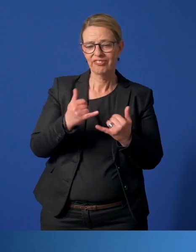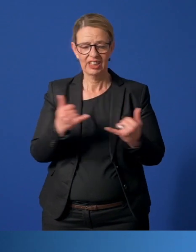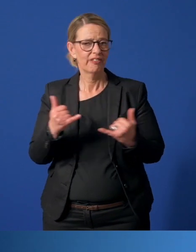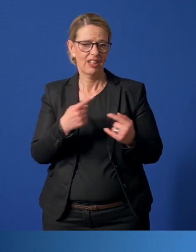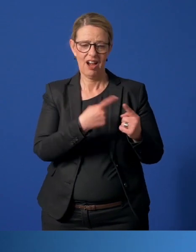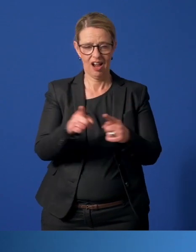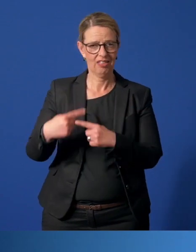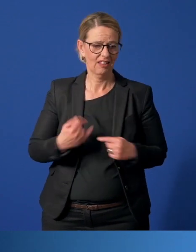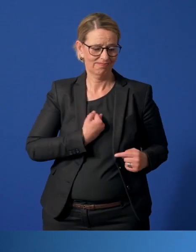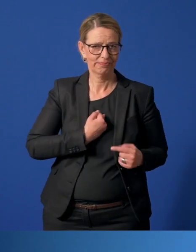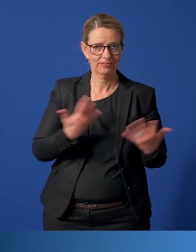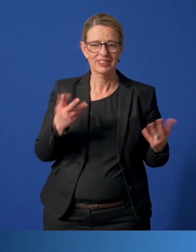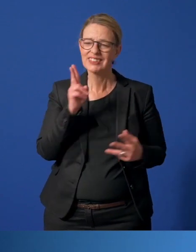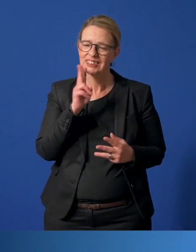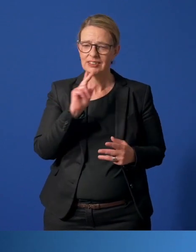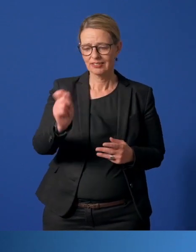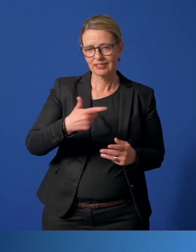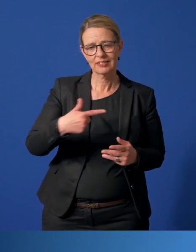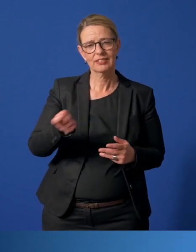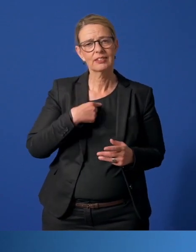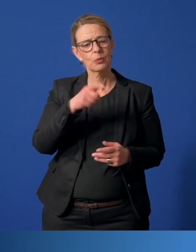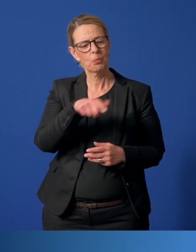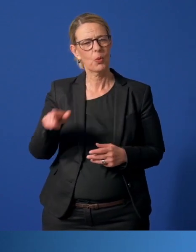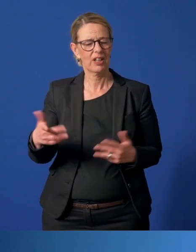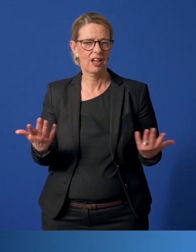Ich bekomme täglich Zuschriften von Bürgerinnen und Bürgern.